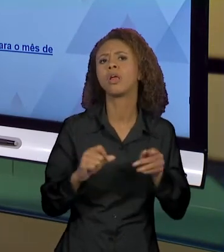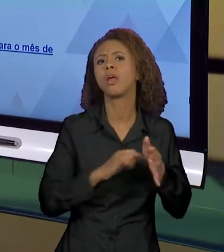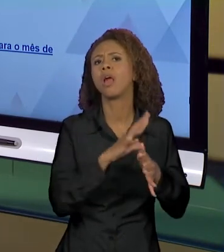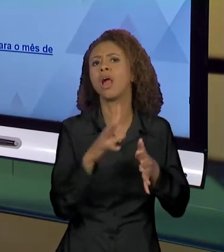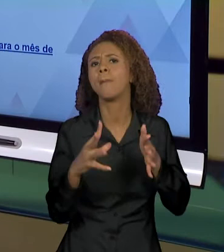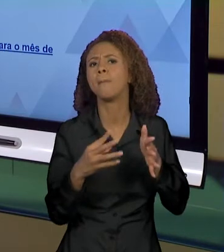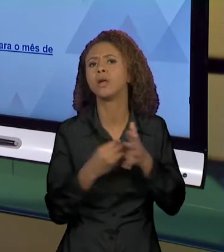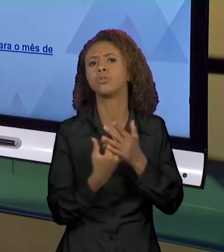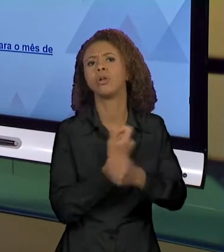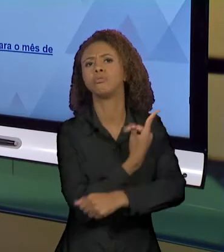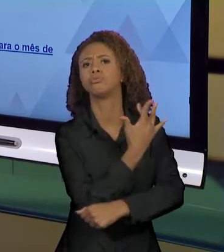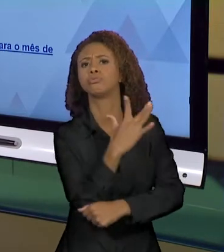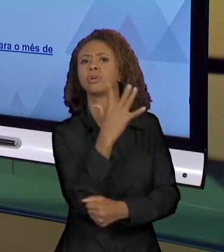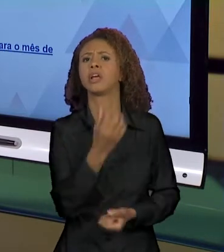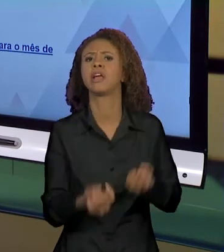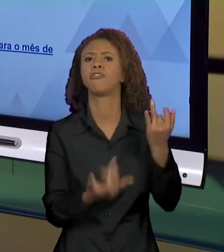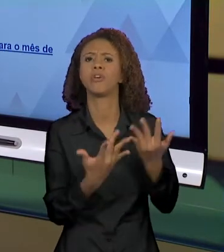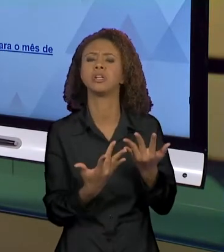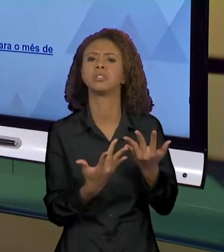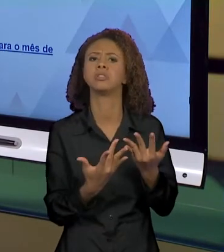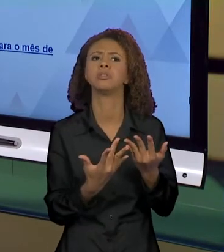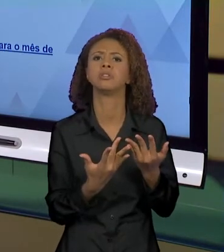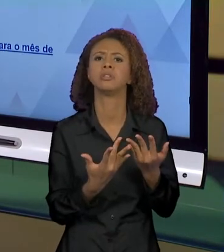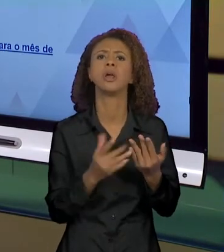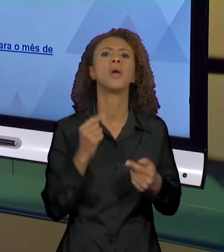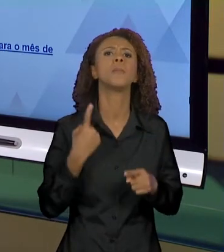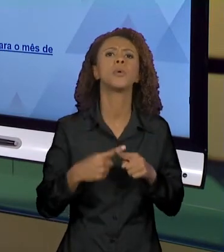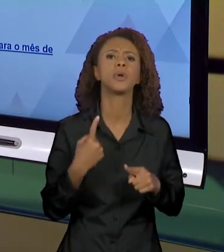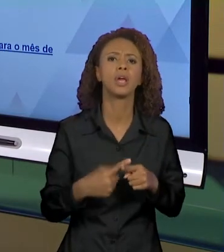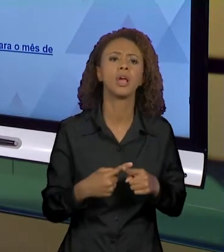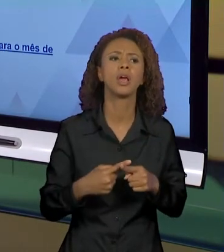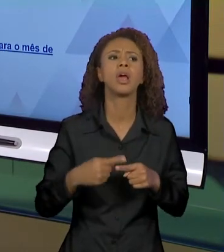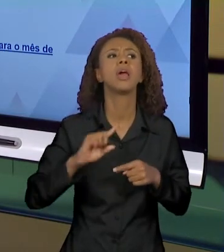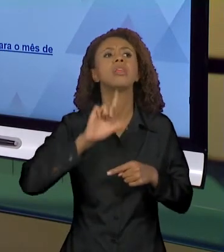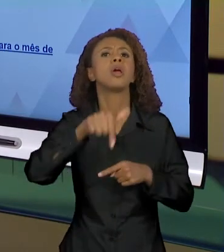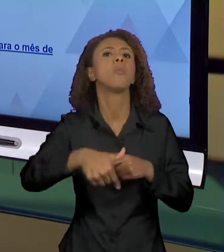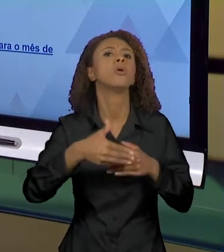QUAIS SERÃO AS CONSEQUÊNCIAS. NÃO SEI, É A